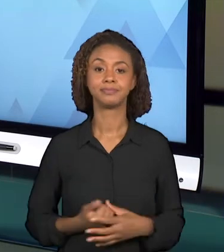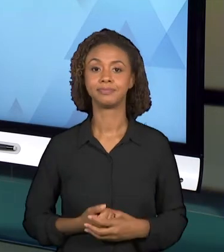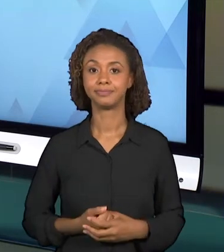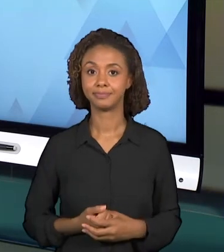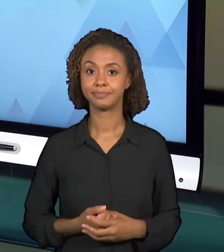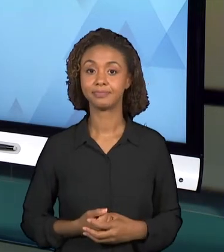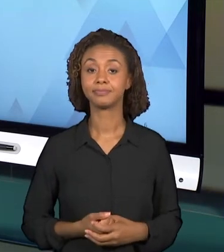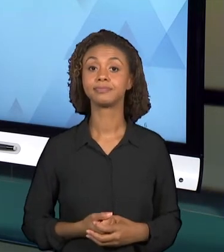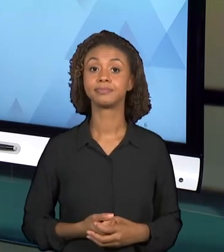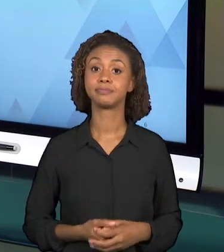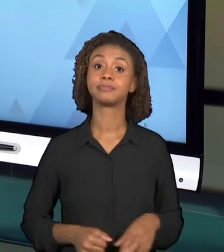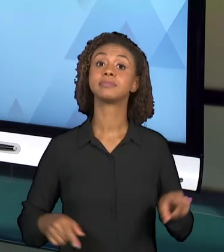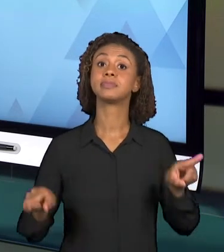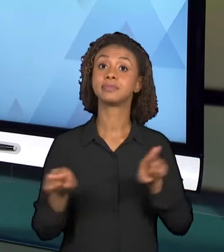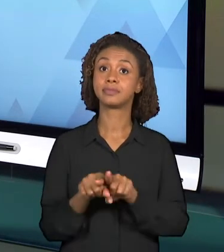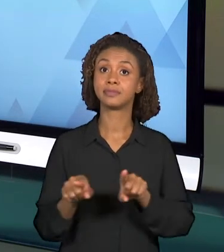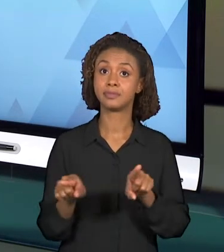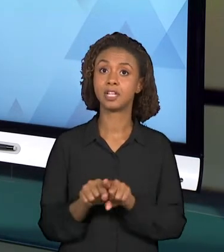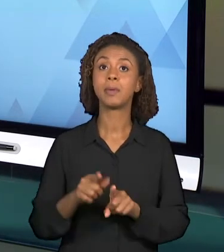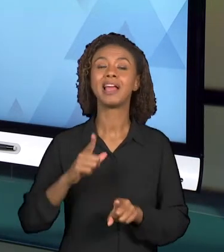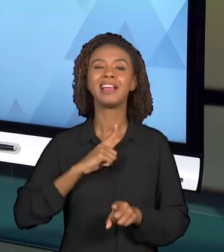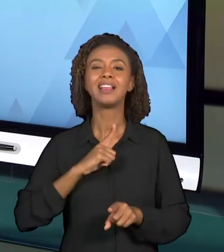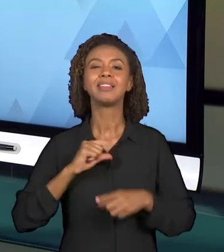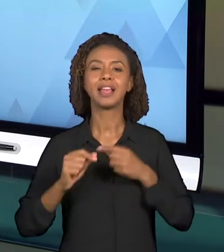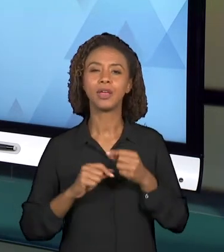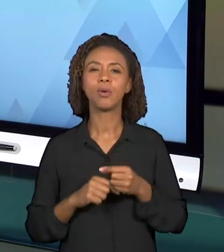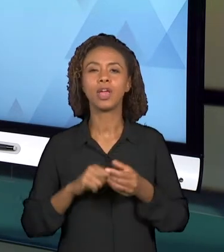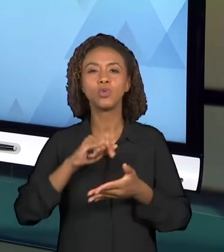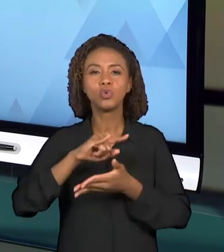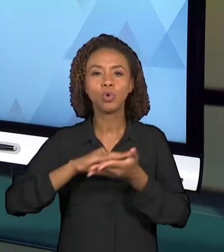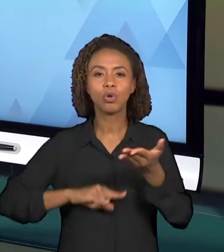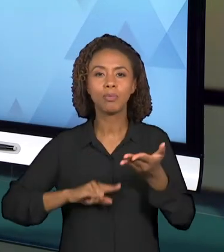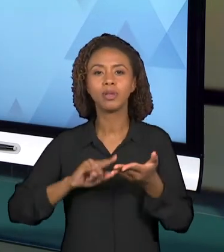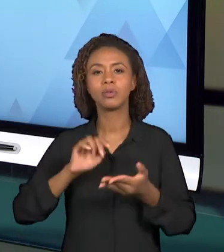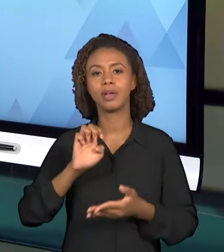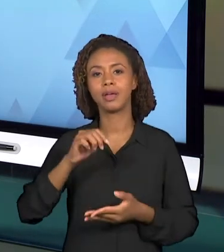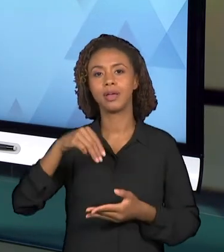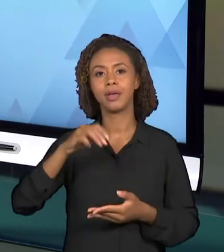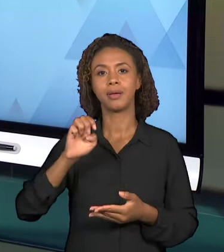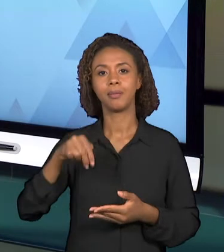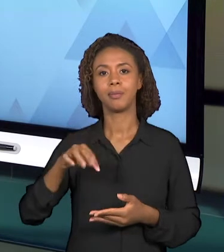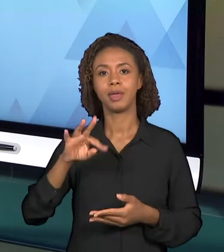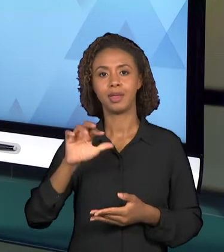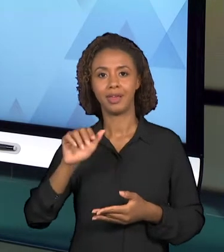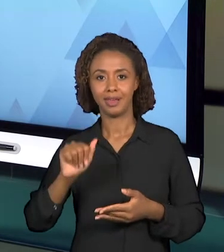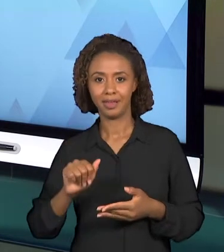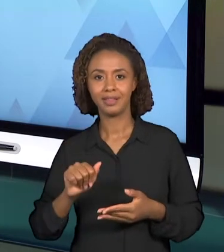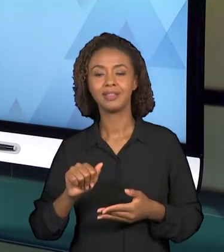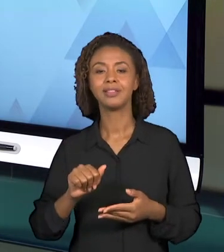DISCIPLINA JÁ TRAZ ESSA INFORMAÇÃO. SÃO OS ALUNOS DO QUINTO ANO DO ENSINO FUNDAMENTAL. E ESSE